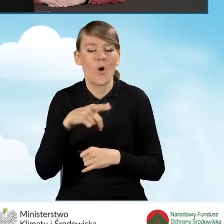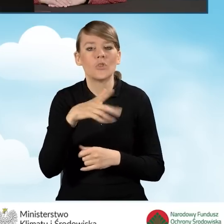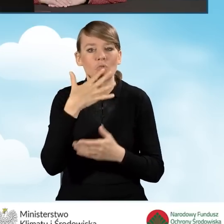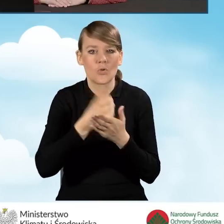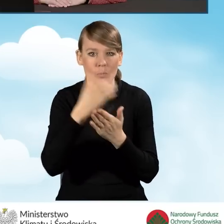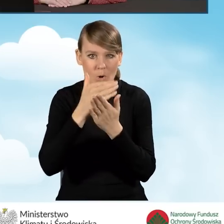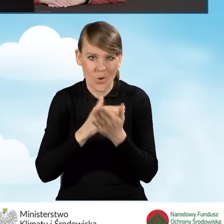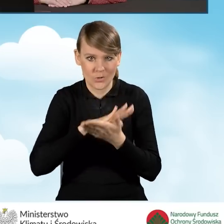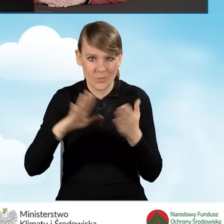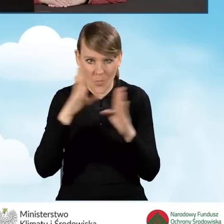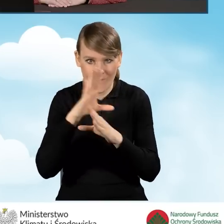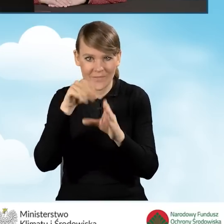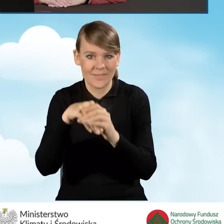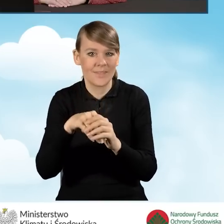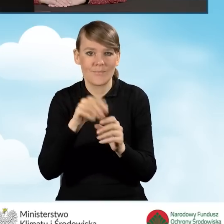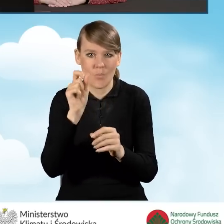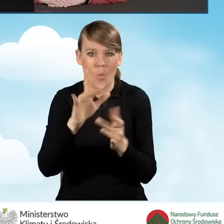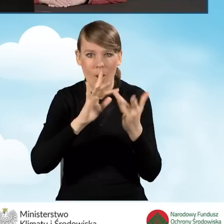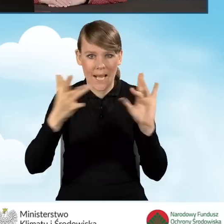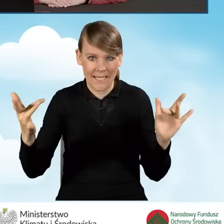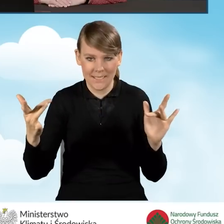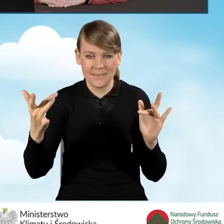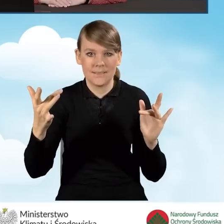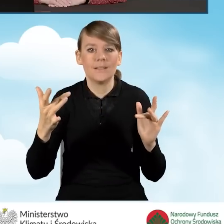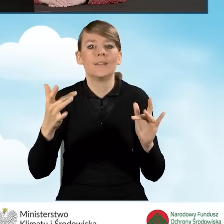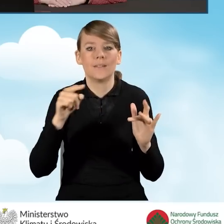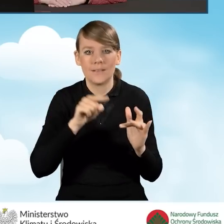Tam znajdą Państwo bezpośredni link, w jaki sposób wykorzystać